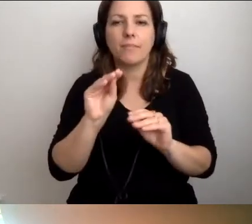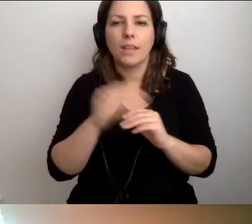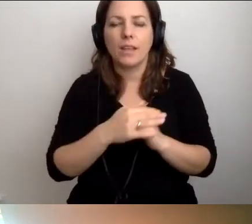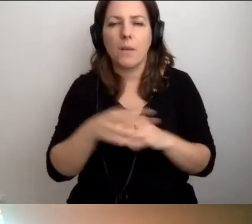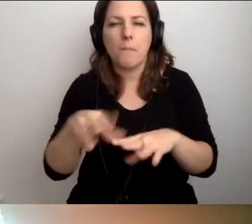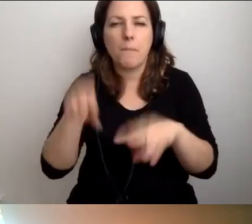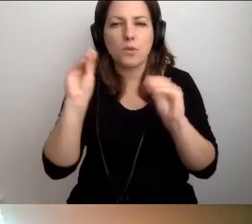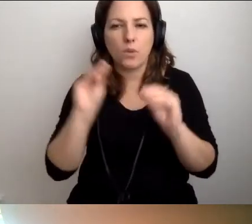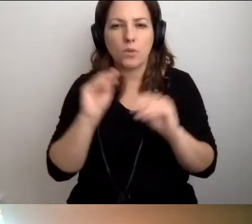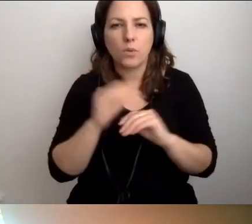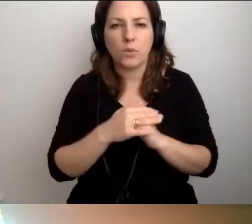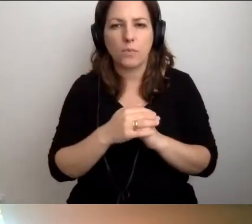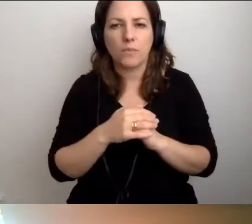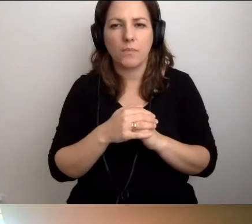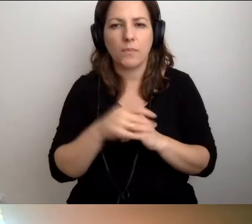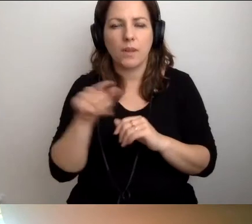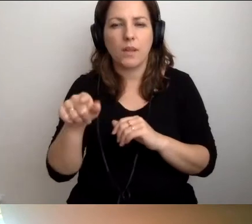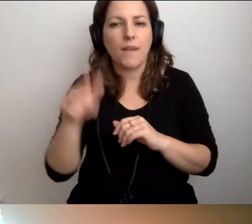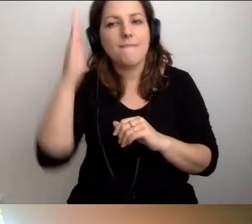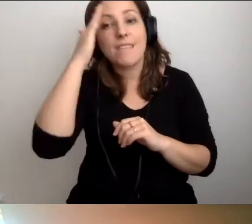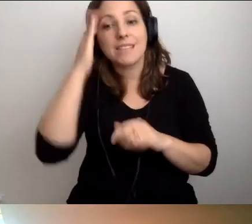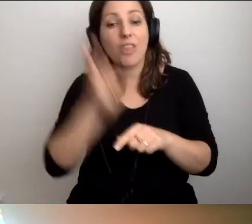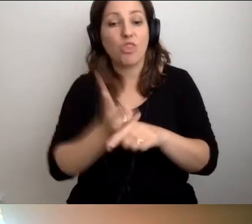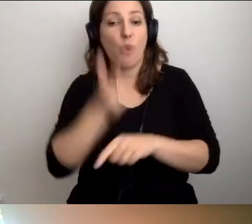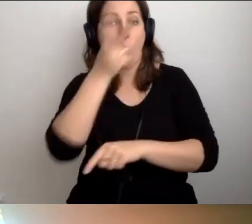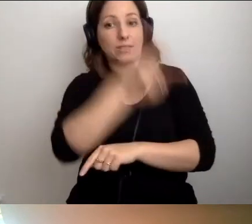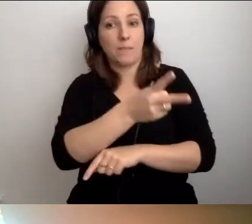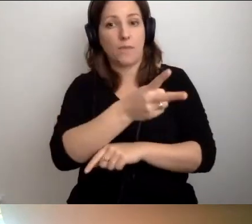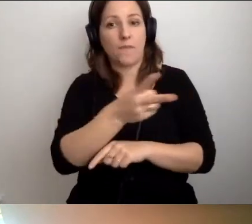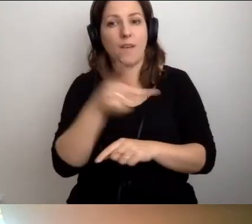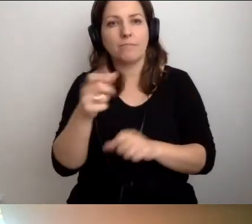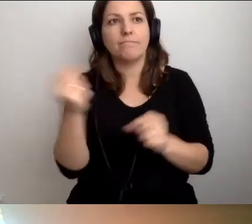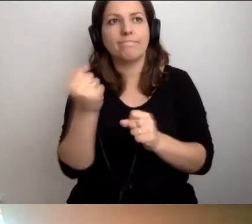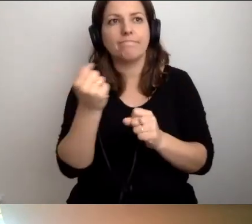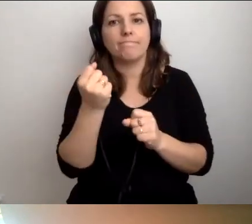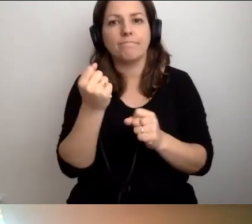Wiedzy dostępnościowej nie jest szalenie dużo.